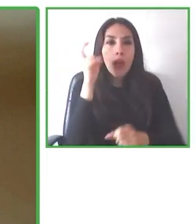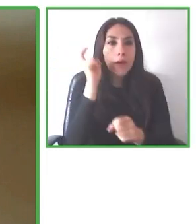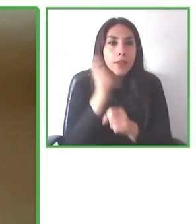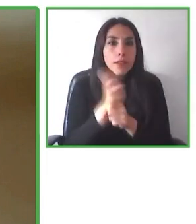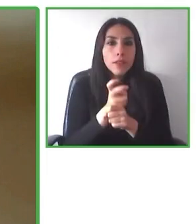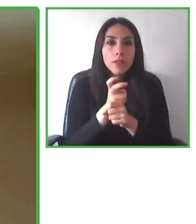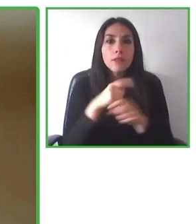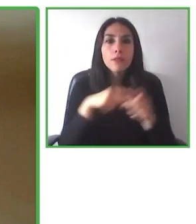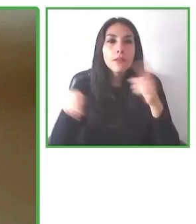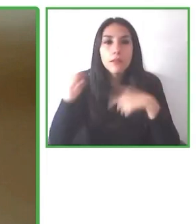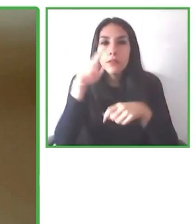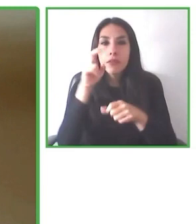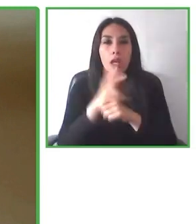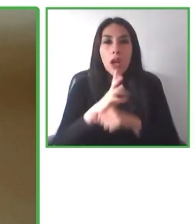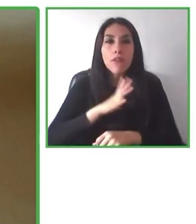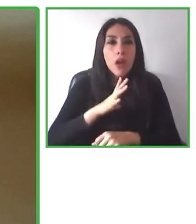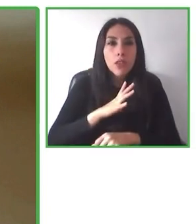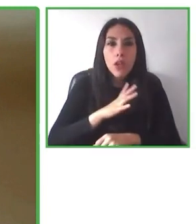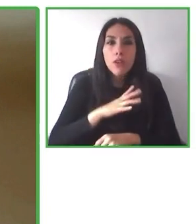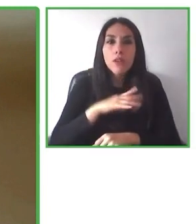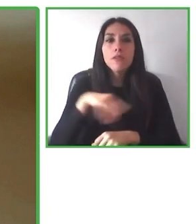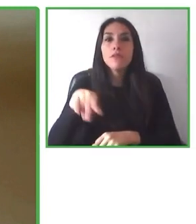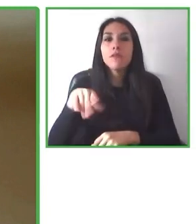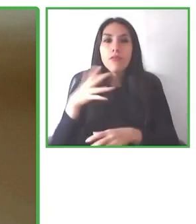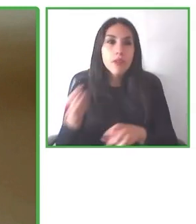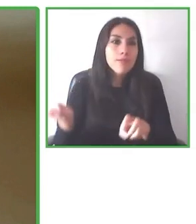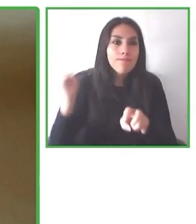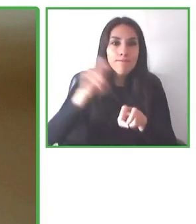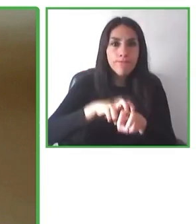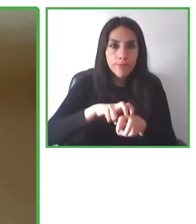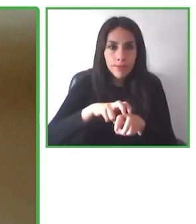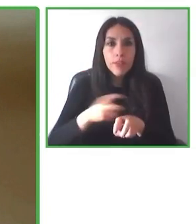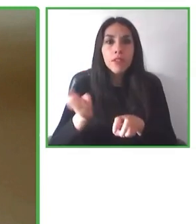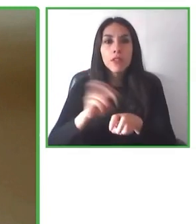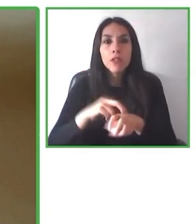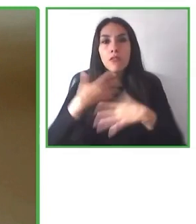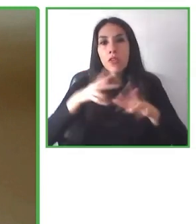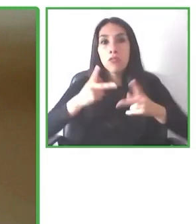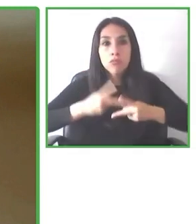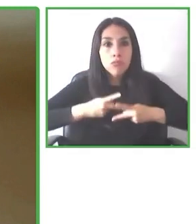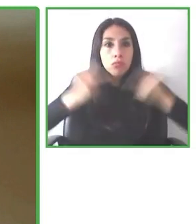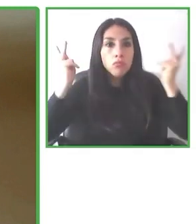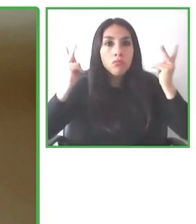experiencia accesible y cuando están en el lugar se dan cuenta que no es accesible para